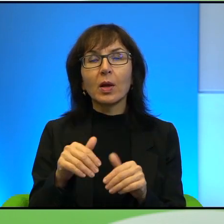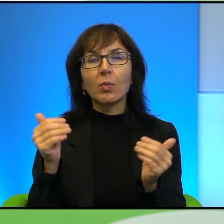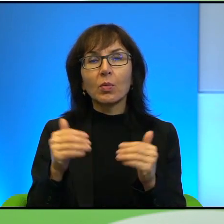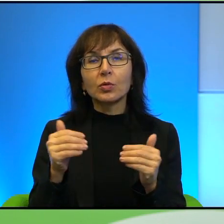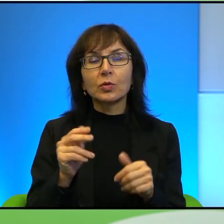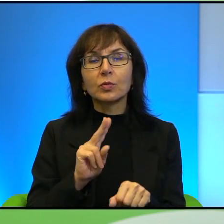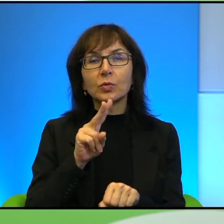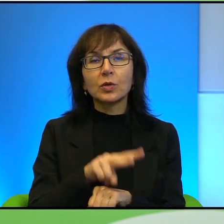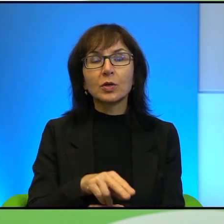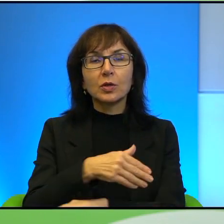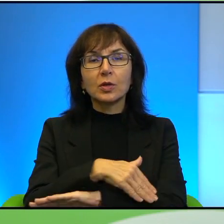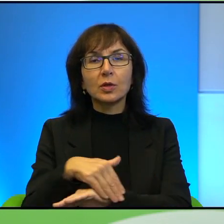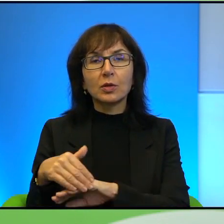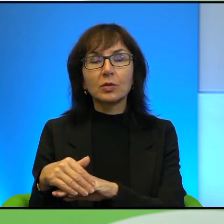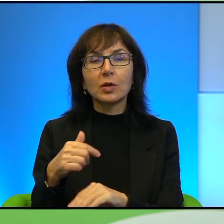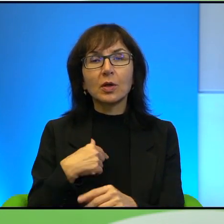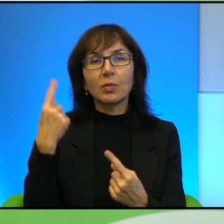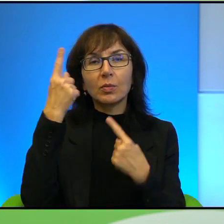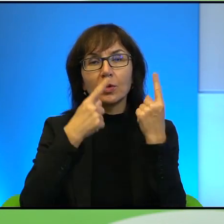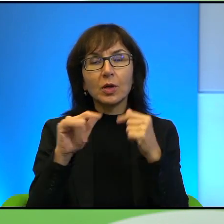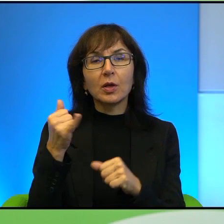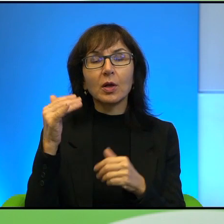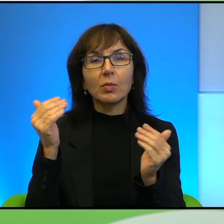Ja się zastanawiam, przecież jak to jest możliwe, przecież po drugiej stronie